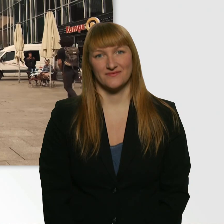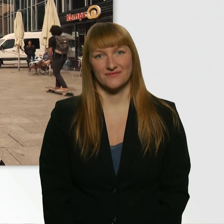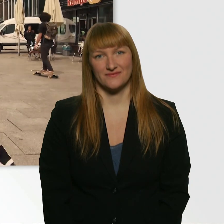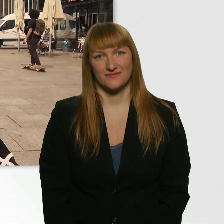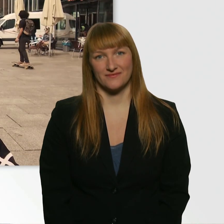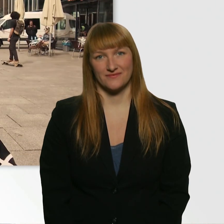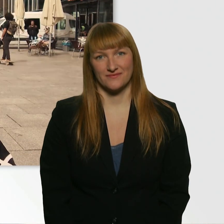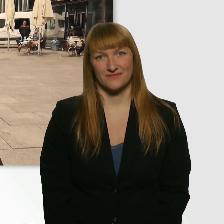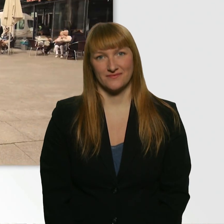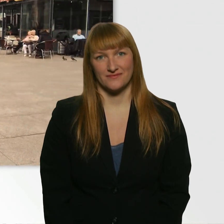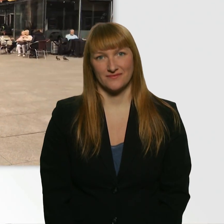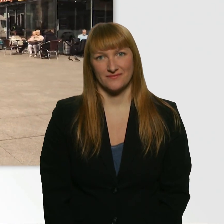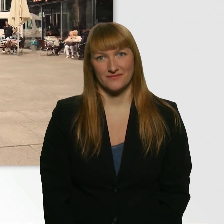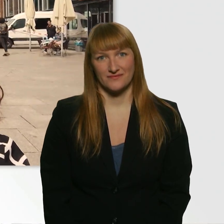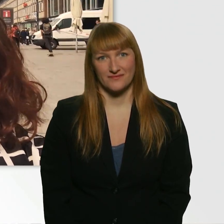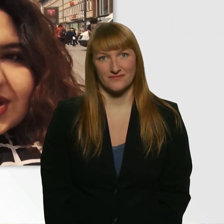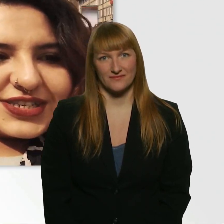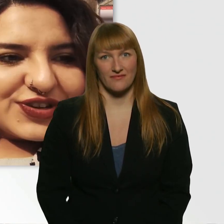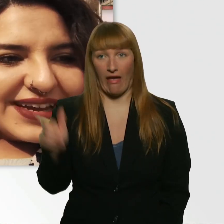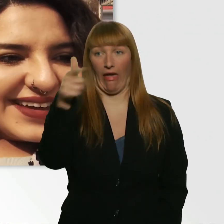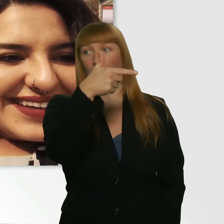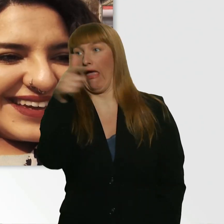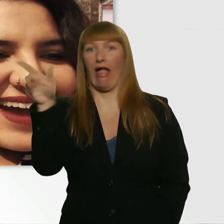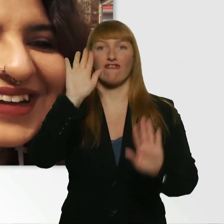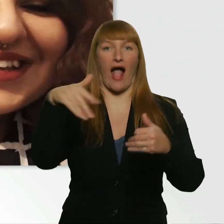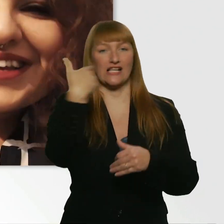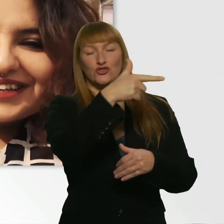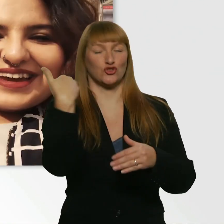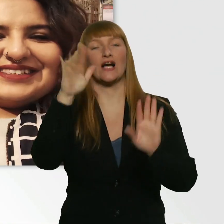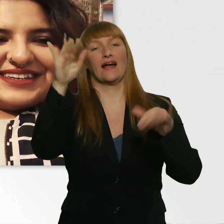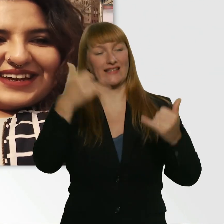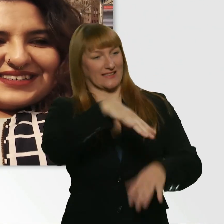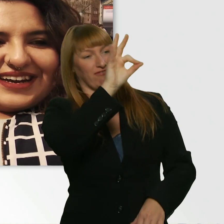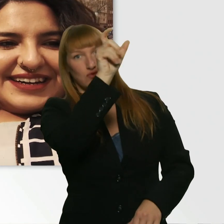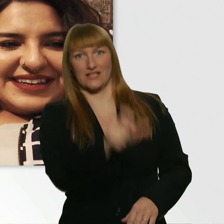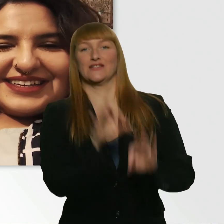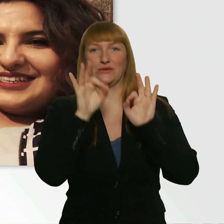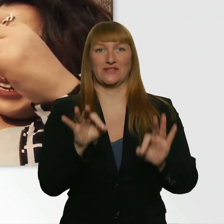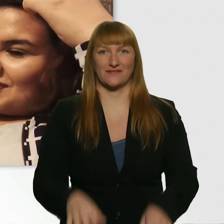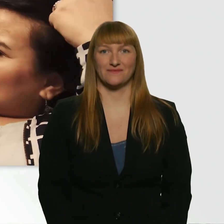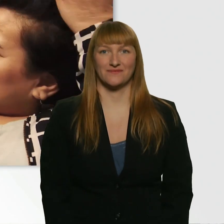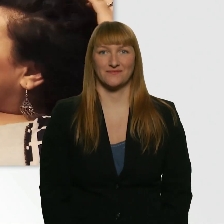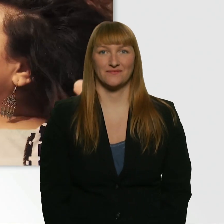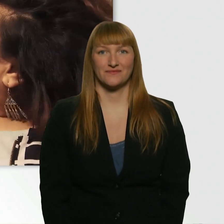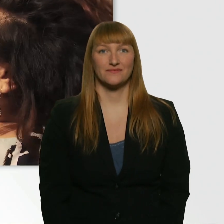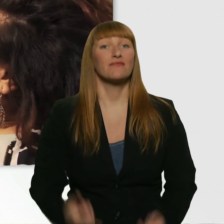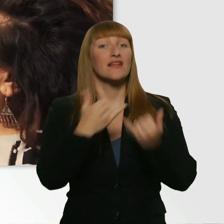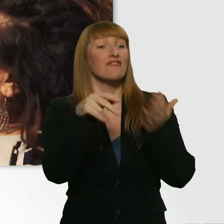Wo bist du denn? - Hier drüben. Ach, falsche Richtung. - Ja. Da ist er. Wie gehts dir? - Gut. Und selbst?